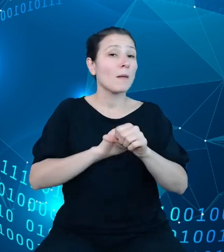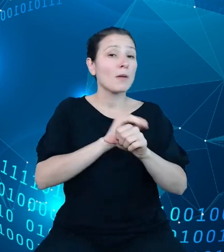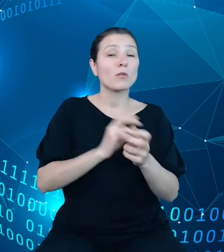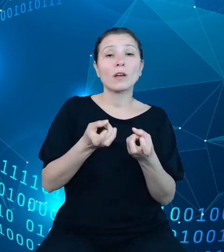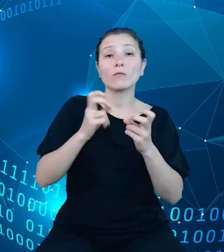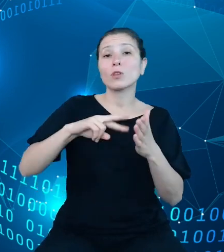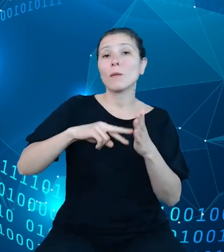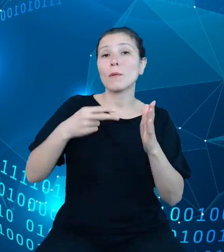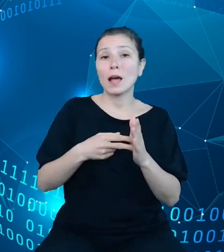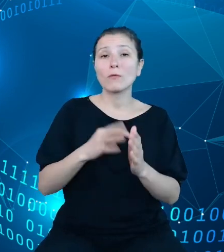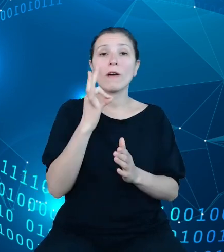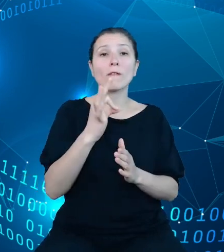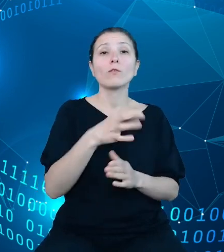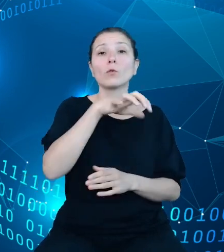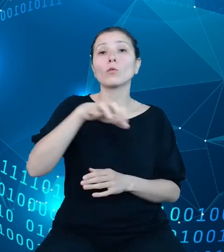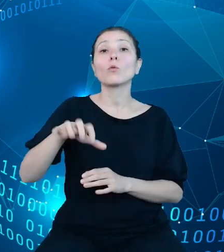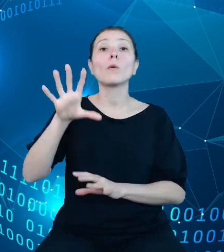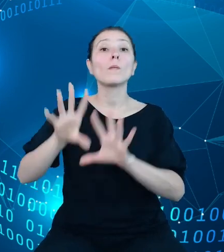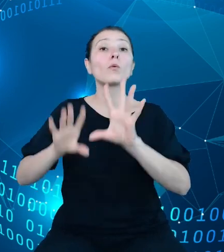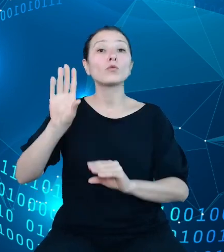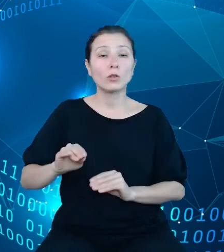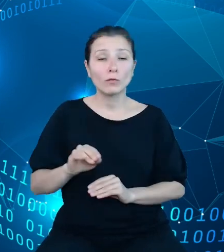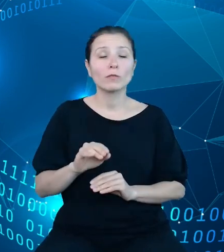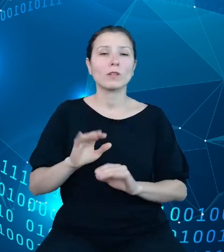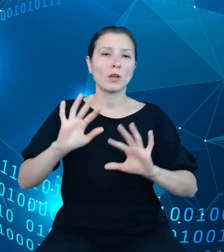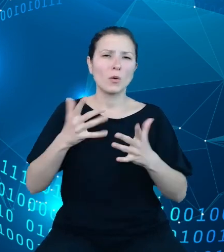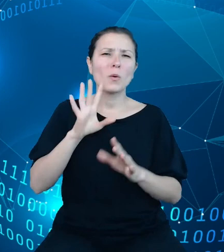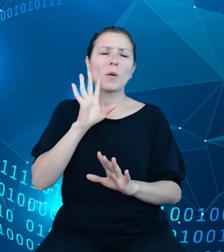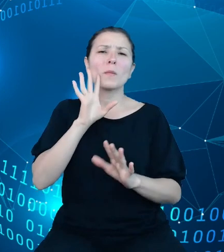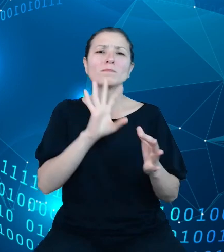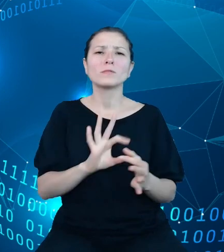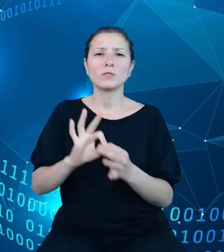budżetowych stanowi w zasadzie pochodną opracowywania i uchwalania budżetu